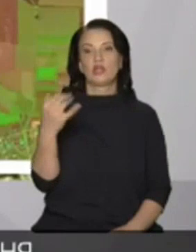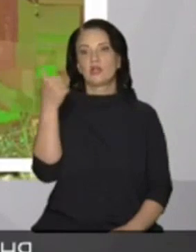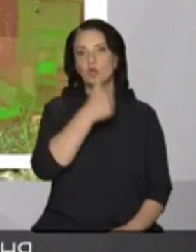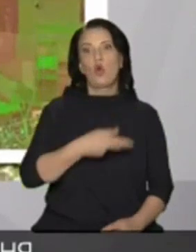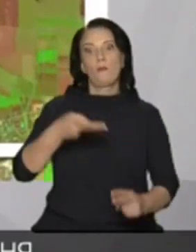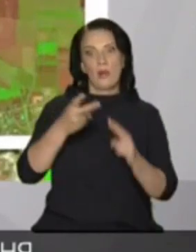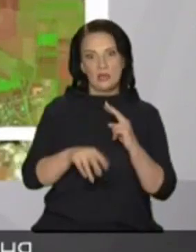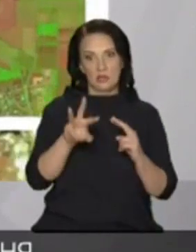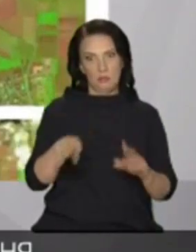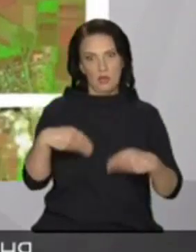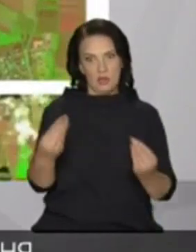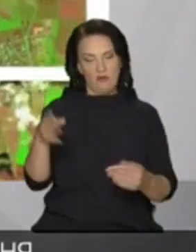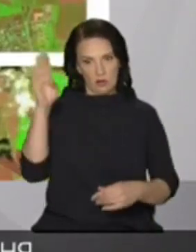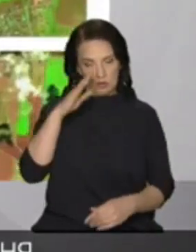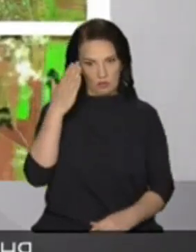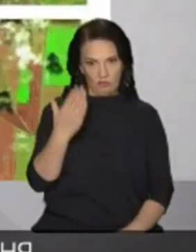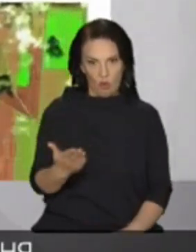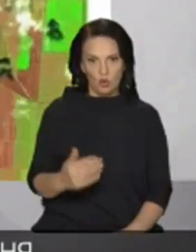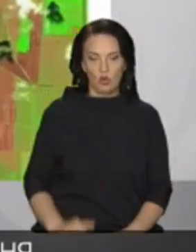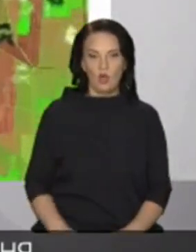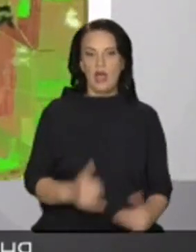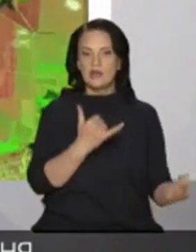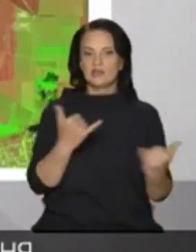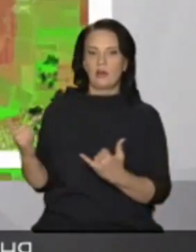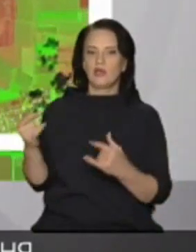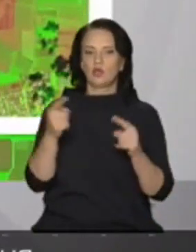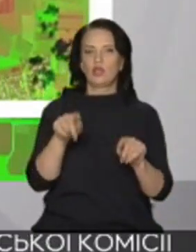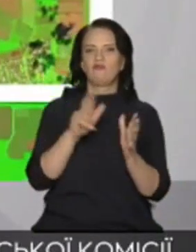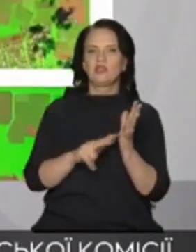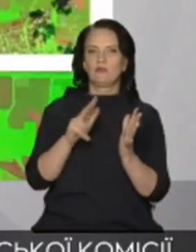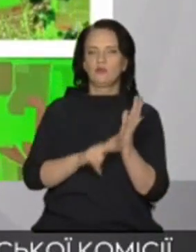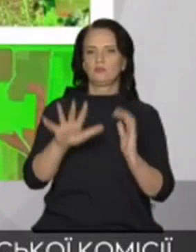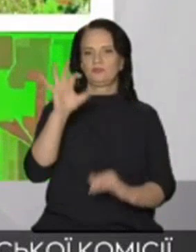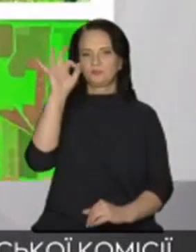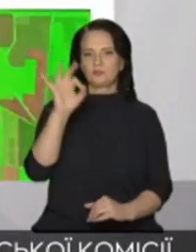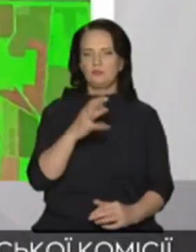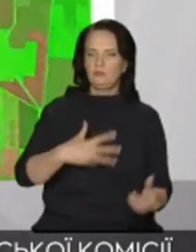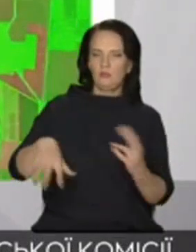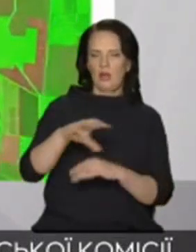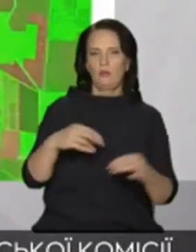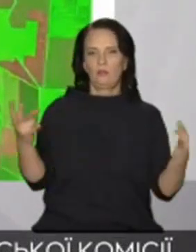північно-кримським каналом забезпечує він тоді 80-85% всіх потреб півостровах прісній